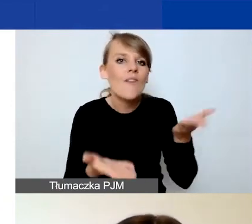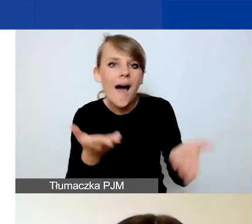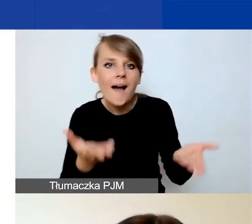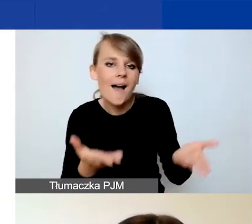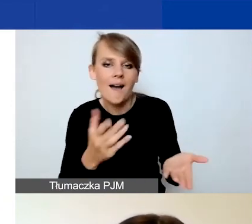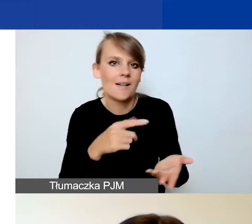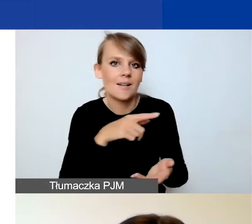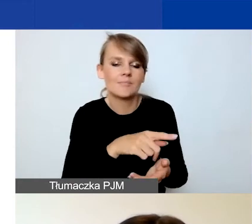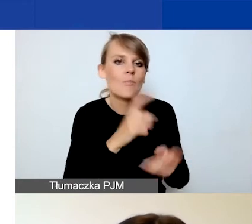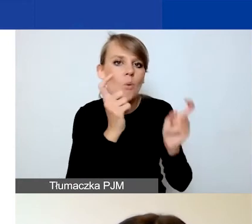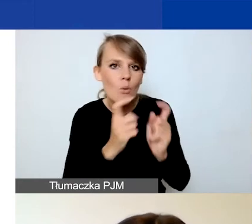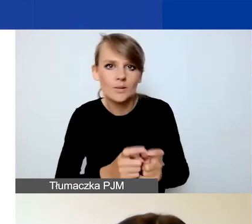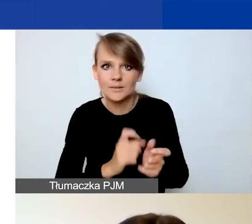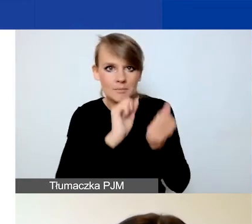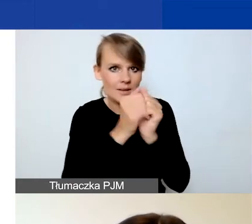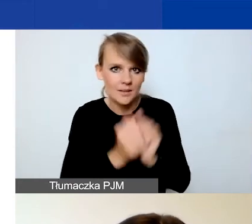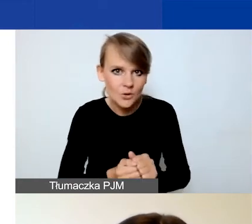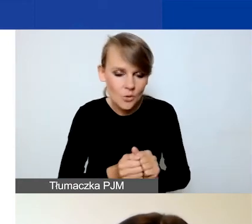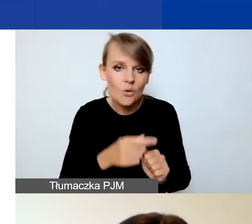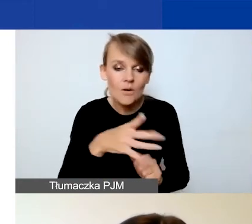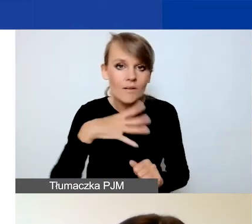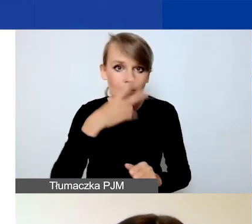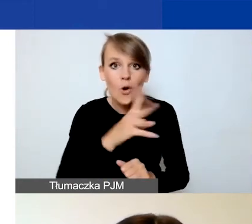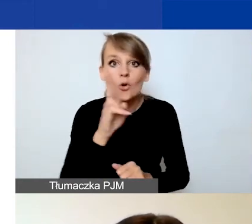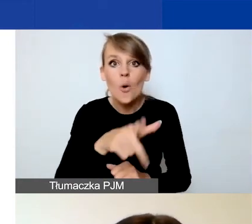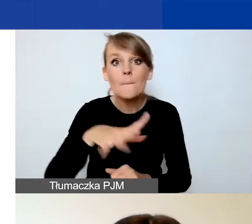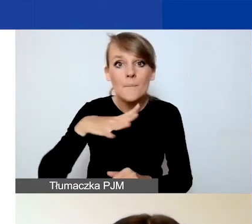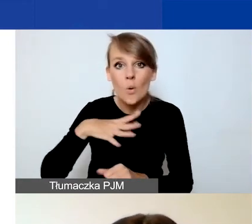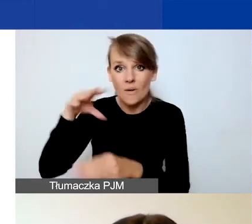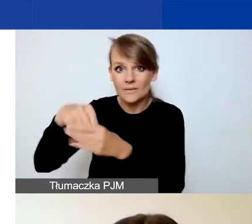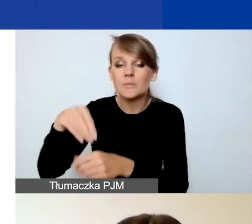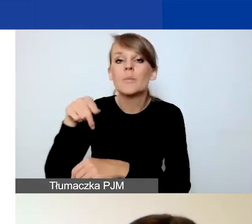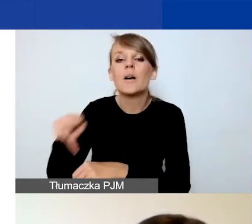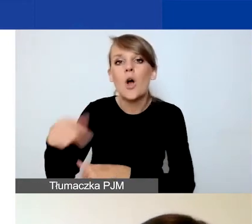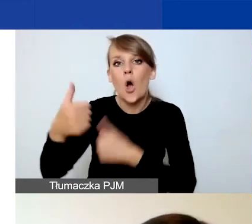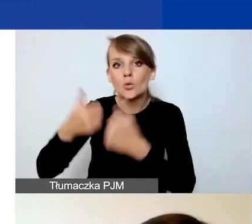które mają doświadczenie w konkursie tematycznym, żeby zapoznały się z tymi zmianami.